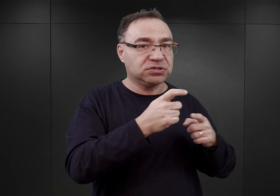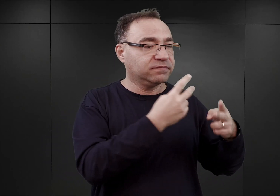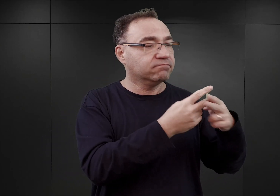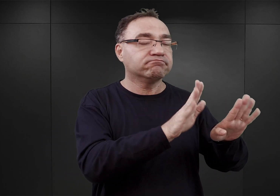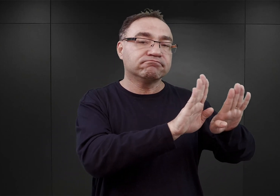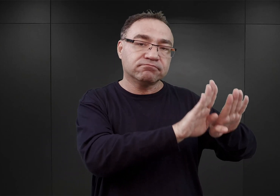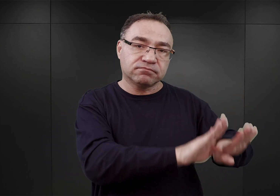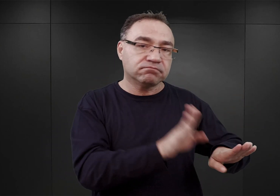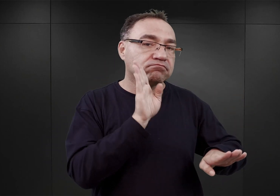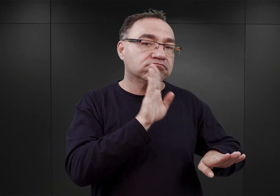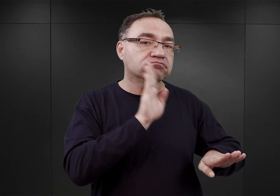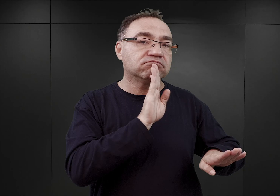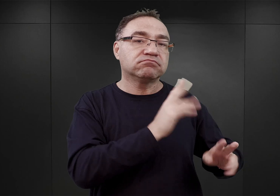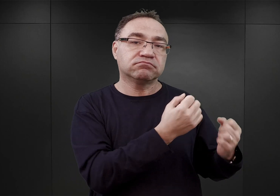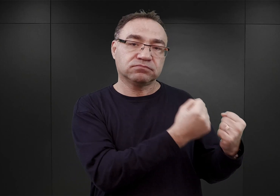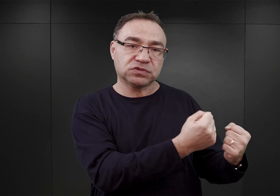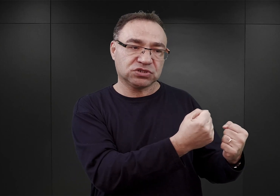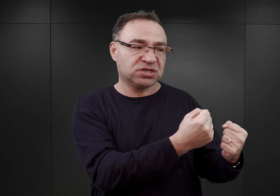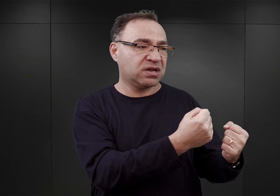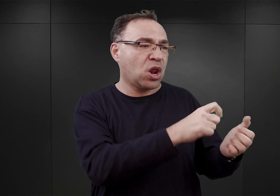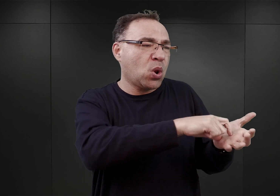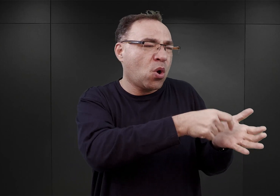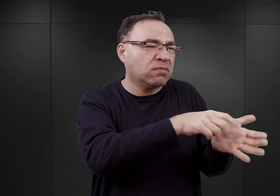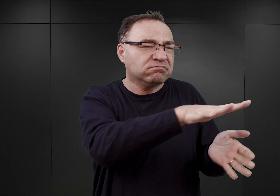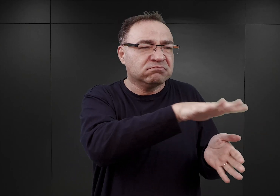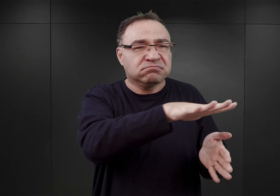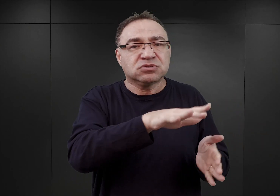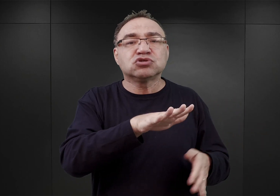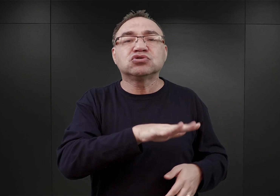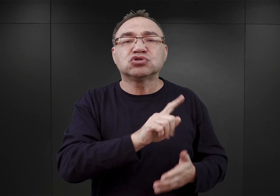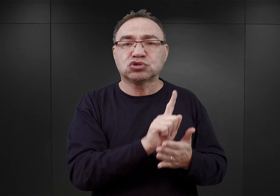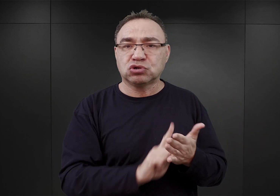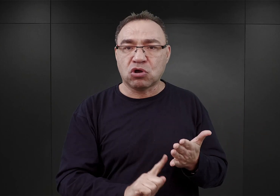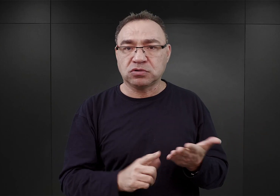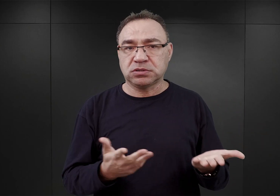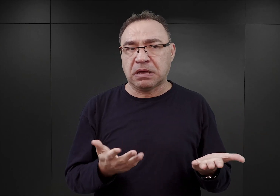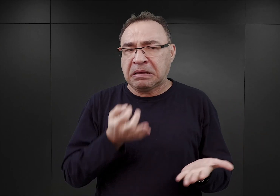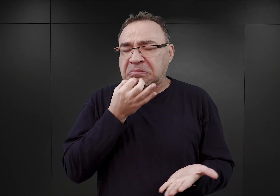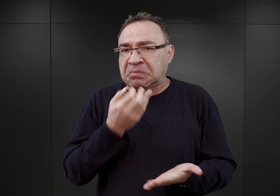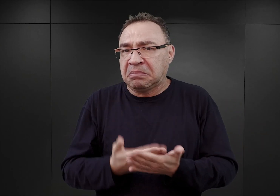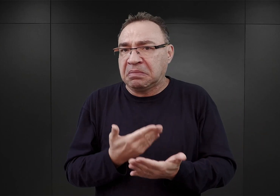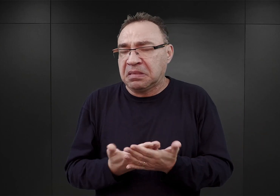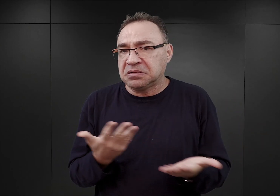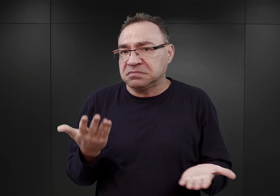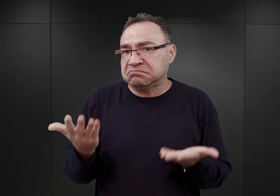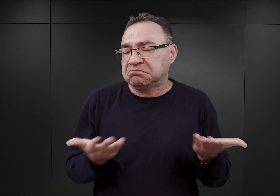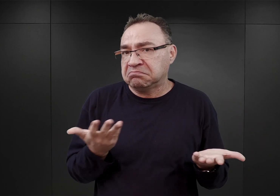nadal w miejscowych więzieniach na Górnym Śląsku. Pytanie dlaczego? Prawdopodobnie dlatego, że